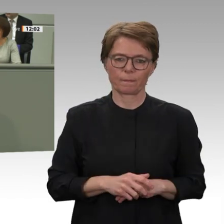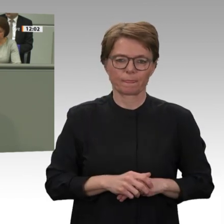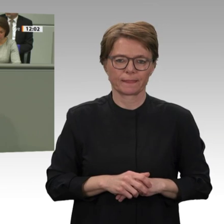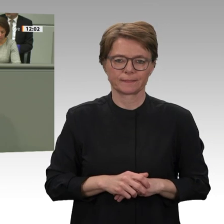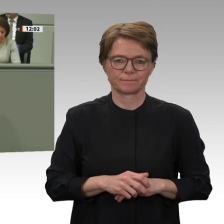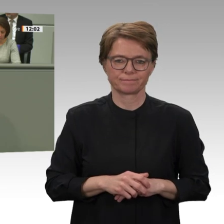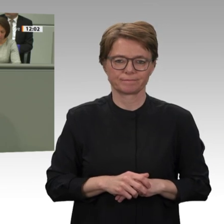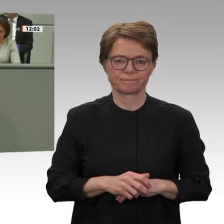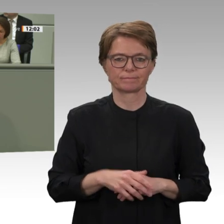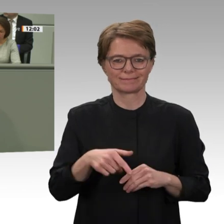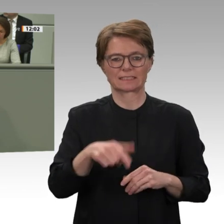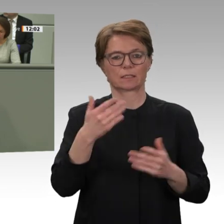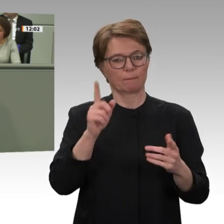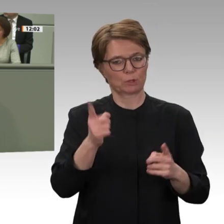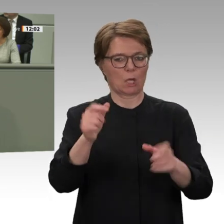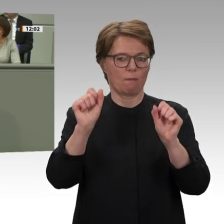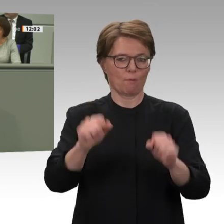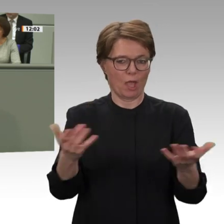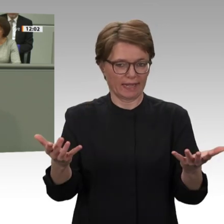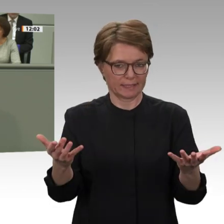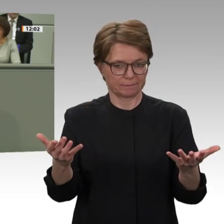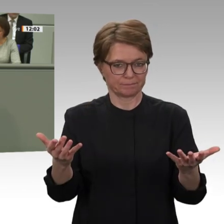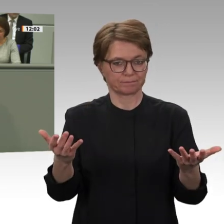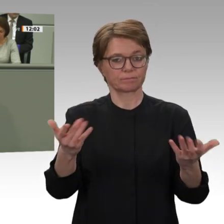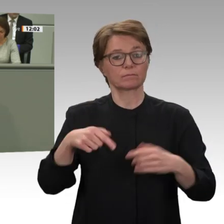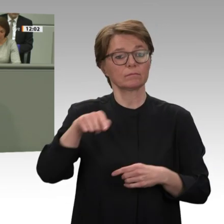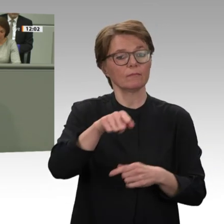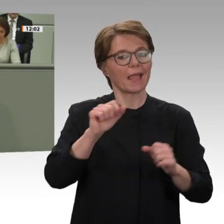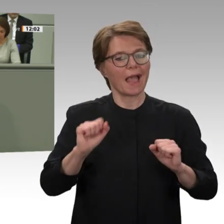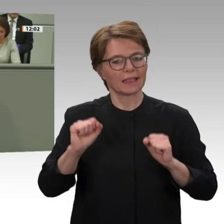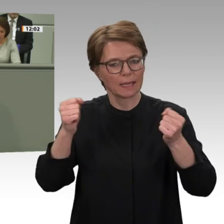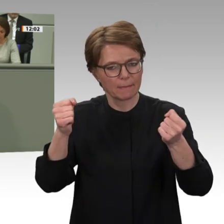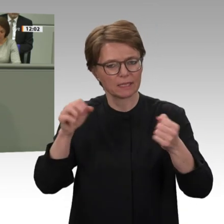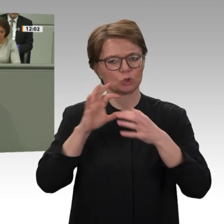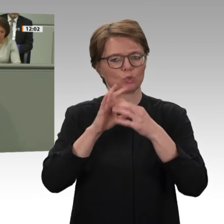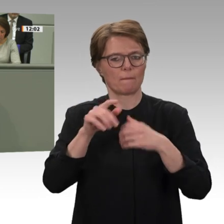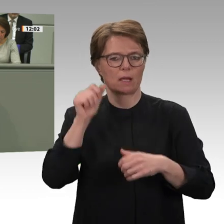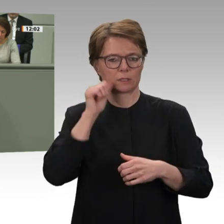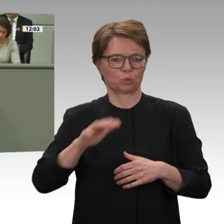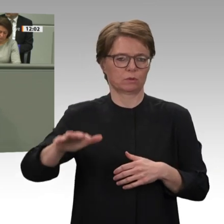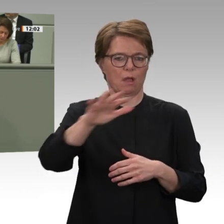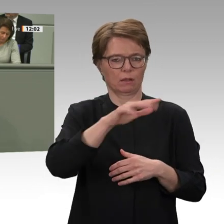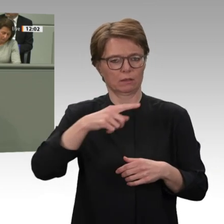auch mit einem dann neu formulierten Blauhelmmandat, was die UNO ja jetzt im März auch vorlegen